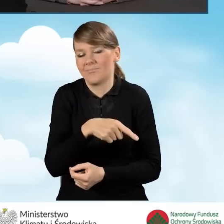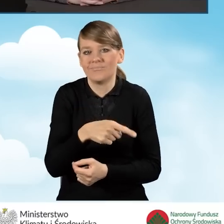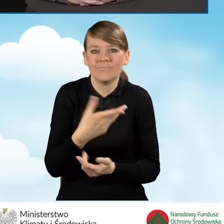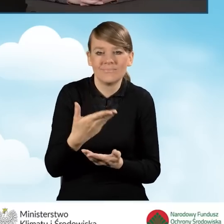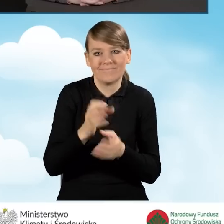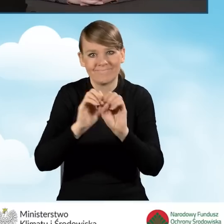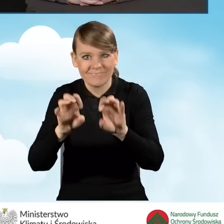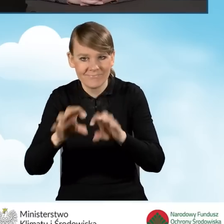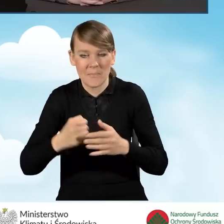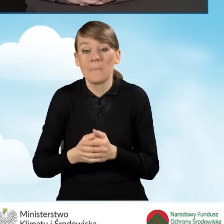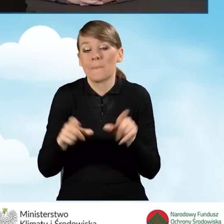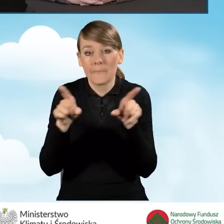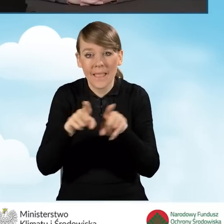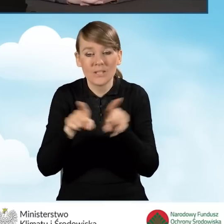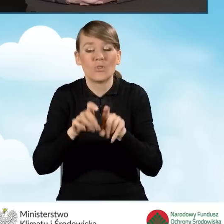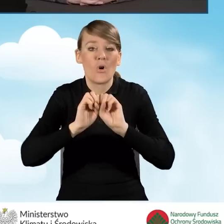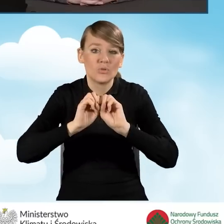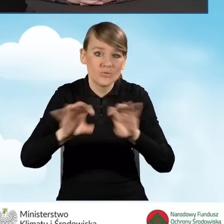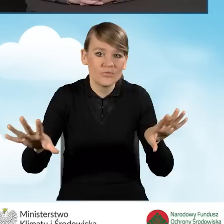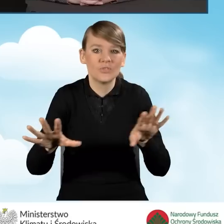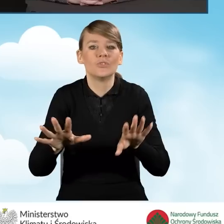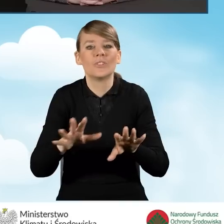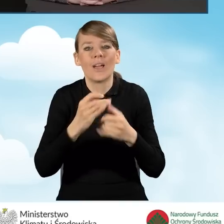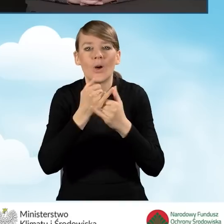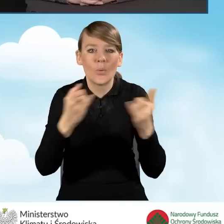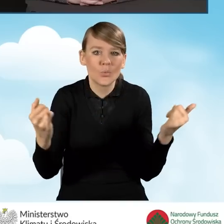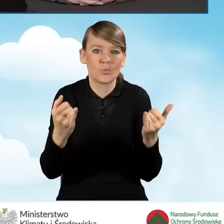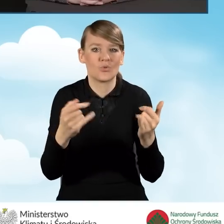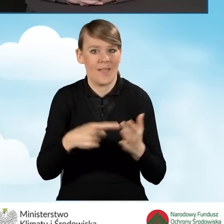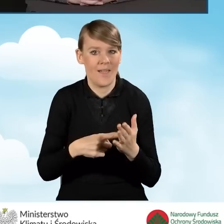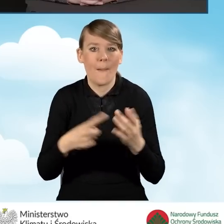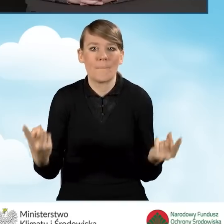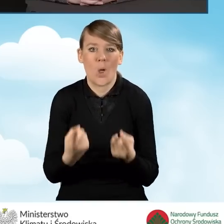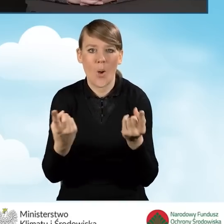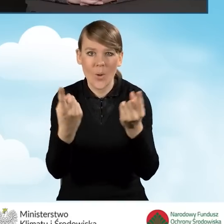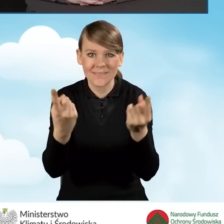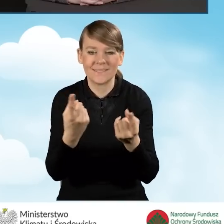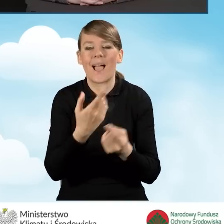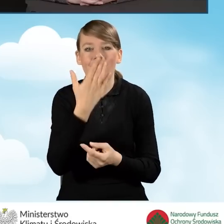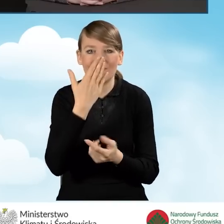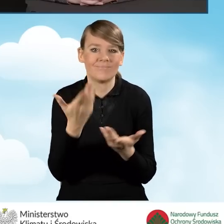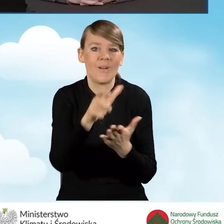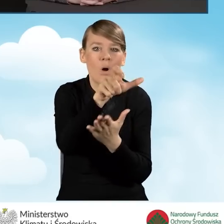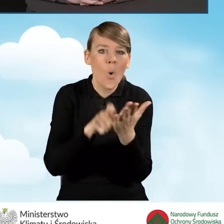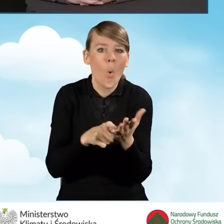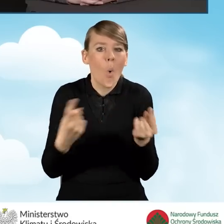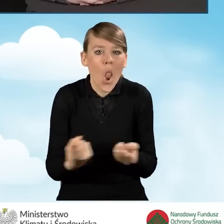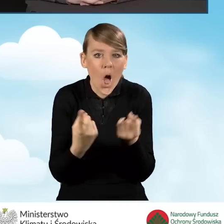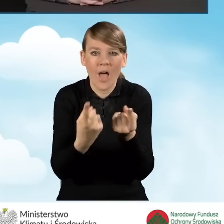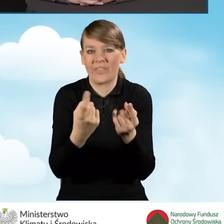No i oczywiście materiały promocyjne, takie jak ulotki czy broszury,